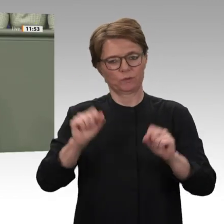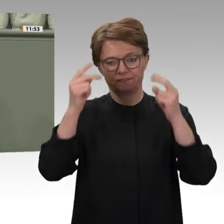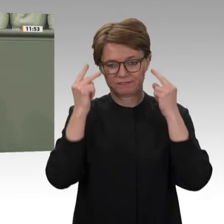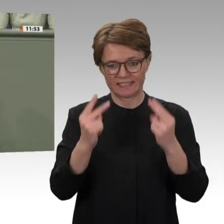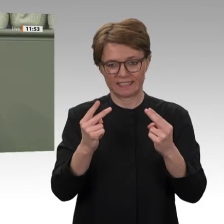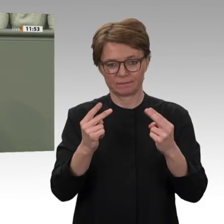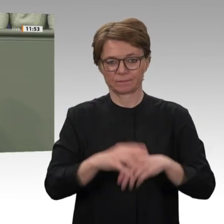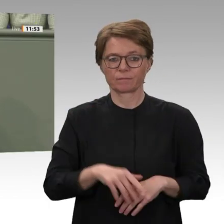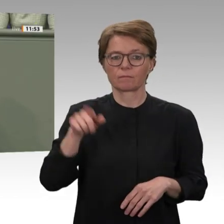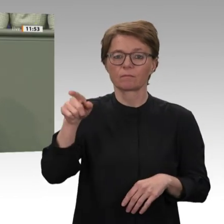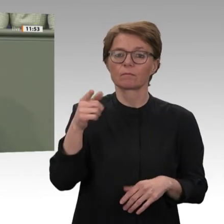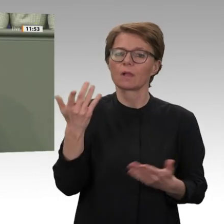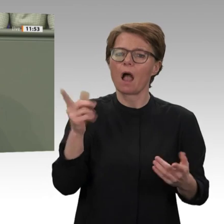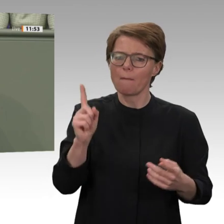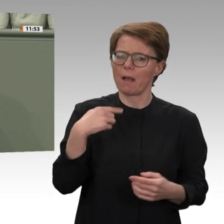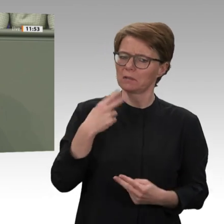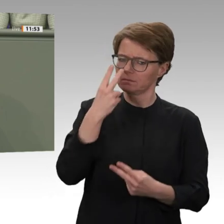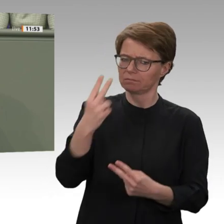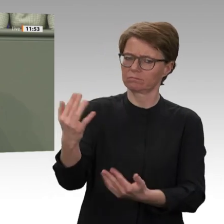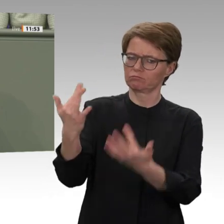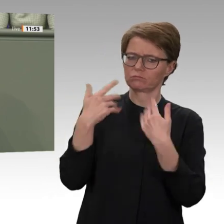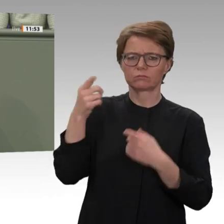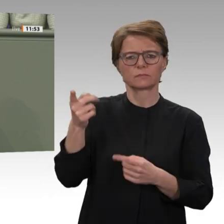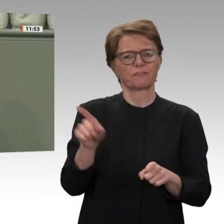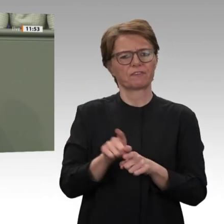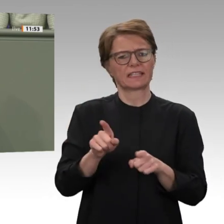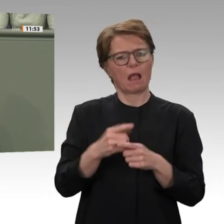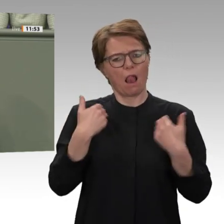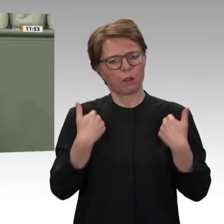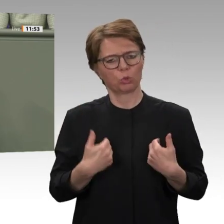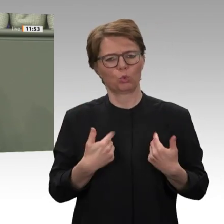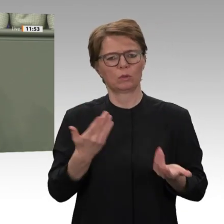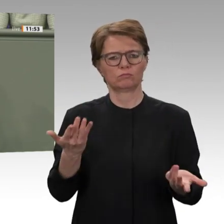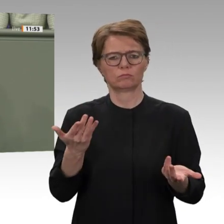im Staat einnehmen. Die Linke sagt: Es darf keinen Freibrief für die Bundesregierung